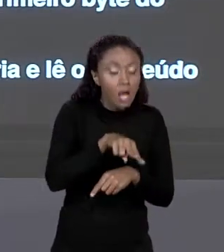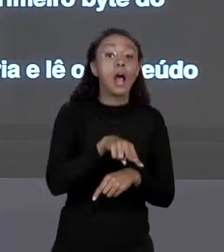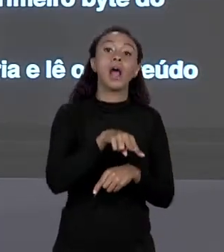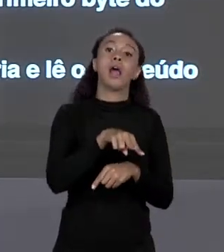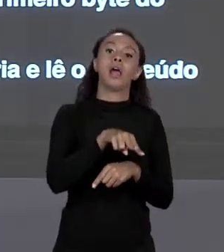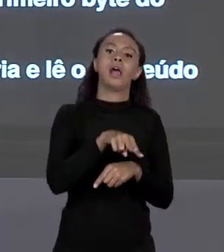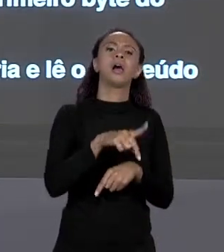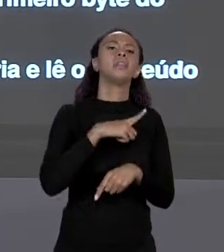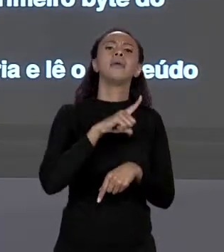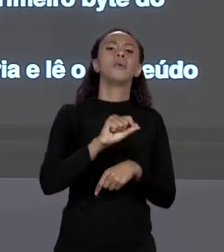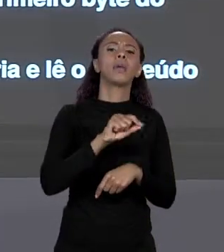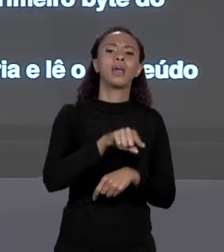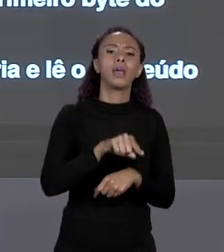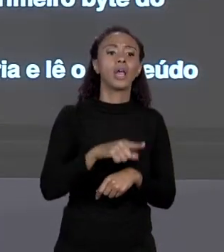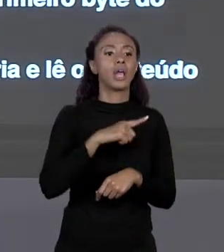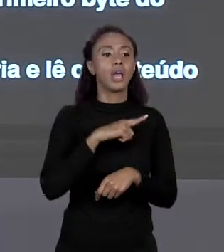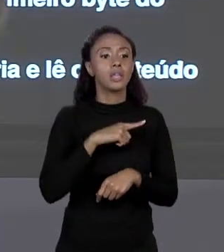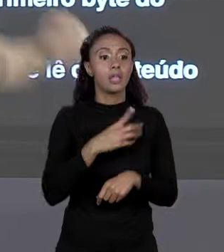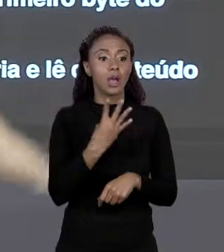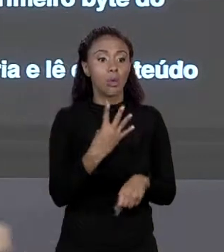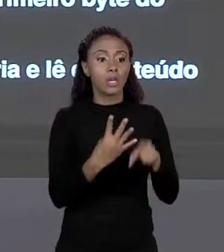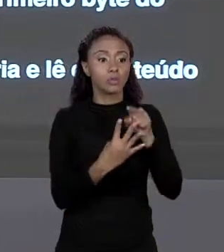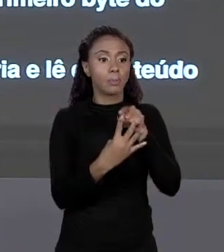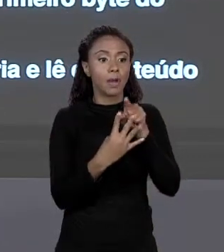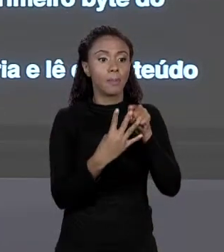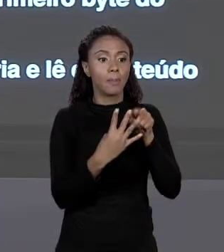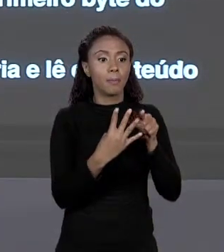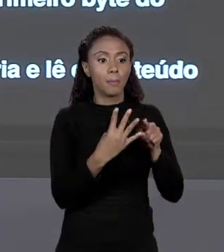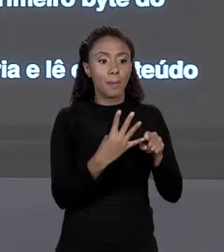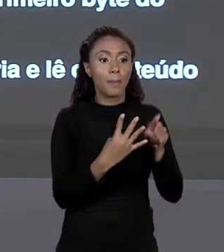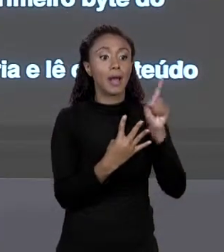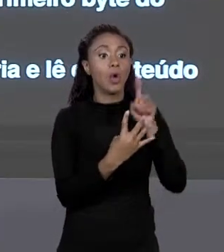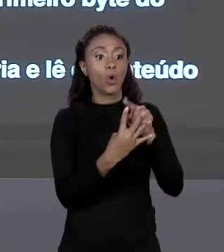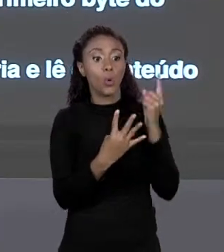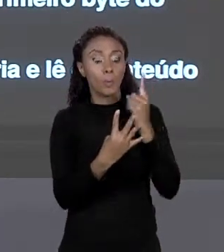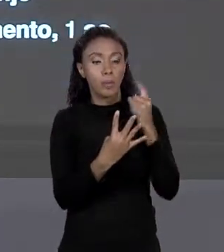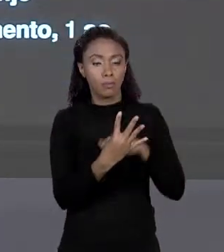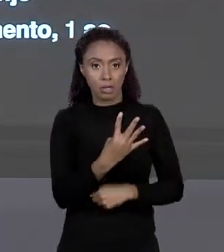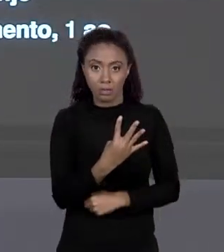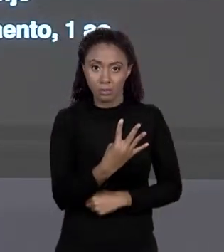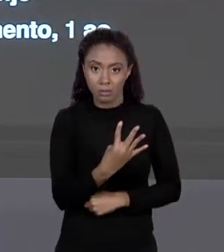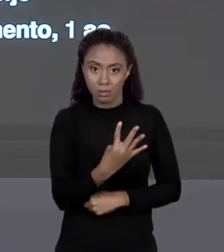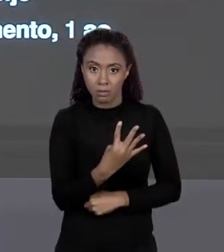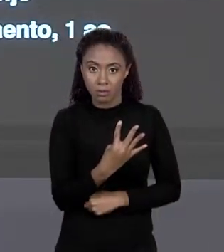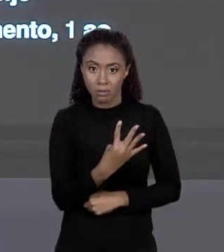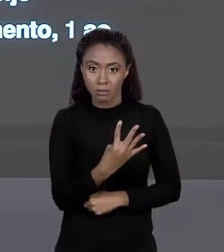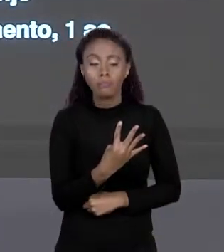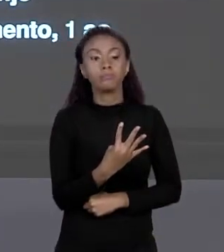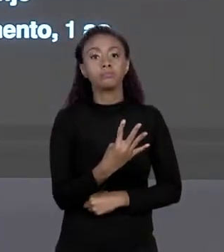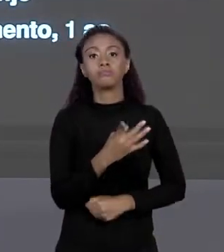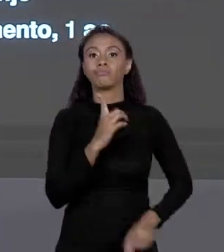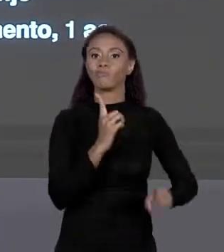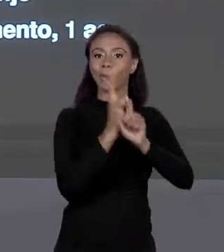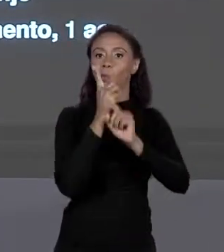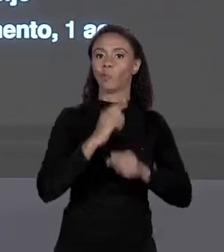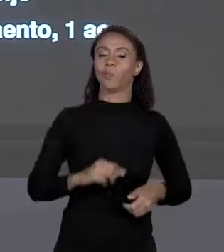LÁ? OS QUATRO "BYTES" QUE ESTÃO AQUI SERÃO OS PRIMEIROS VALORES. ASSIM SERÁ O ACESSO DO PRIMEIRO VALOR DO ARRANJO.